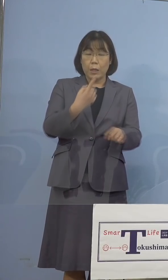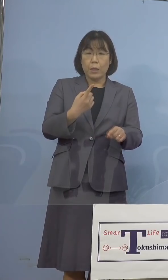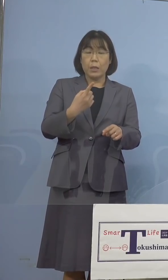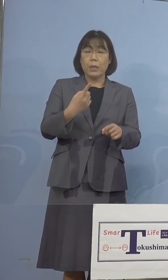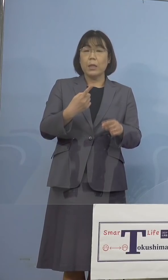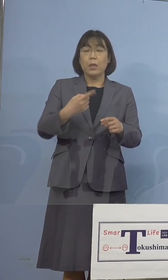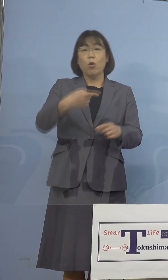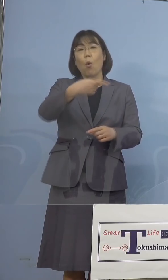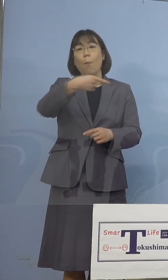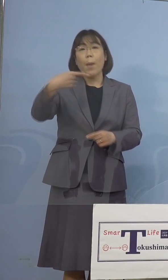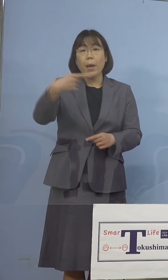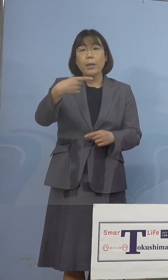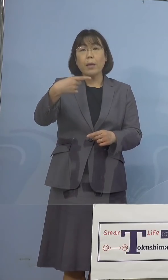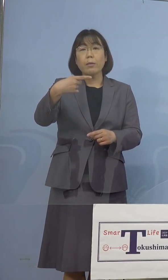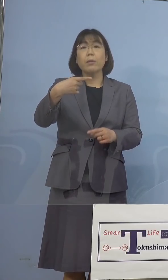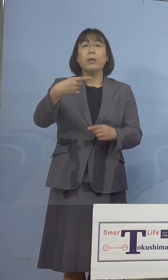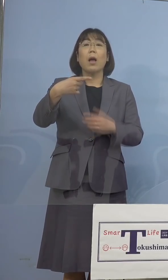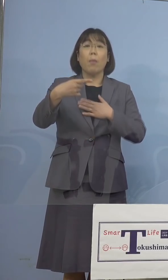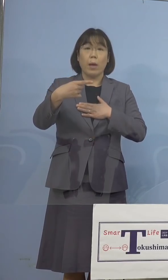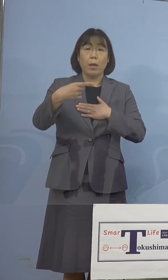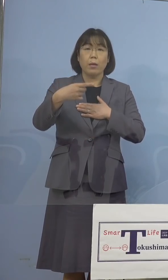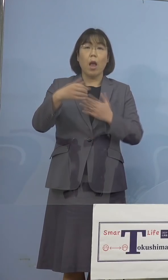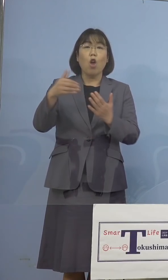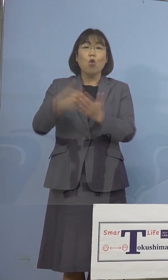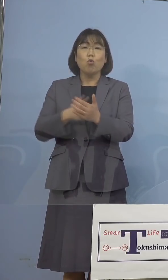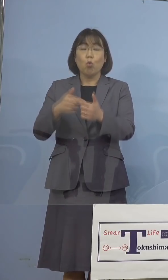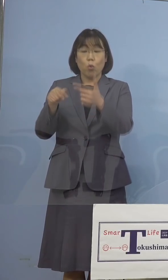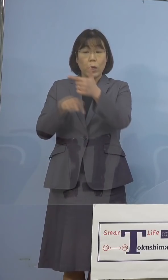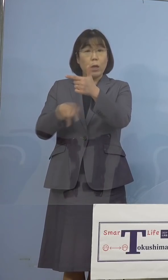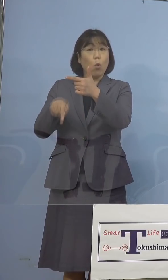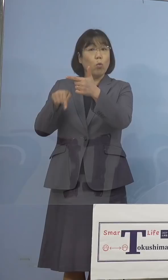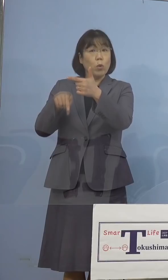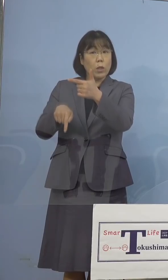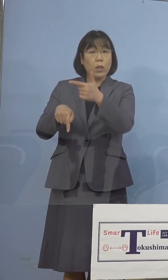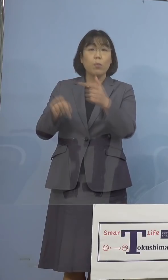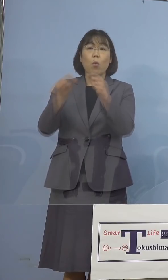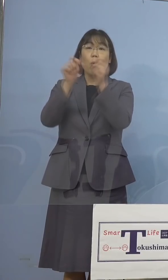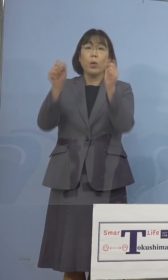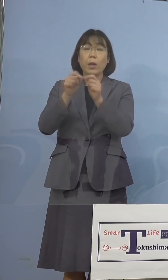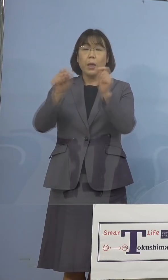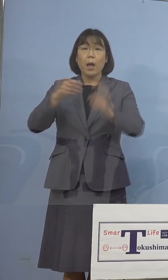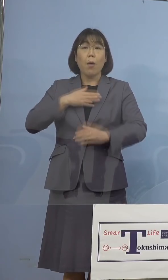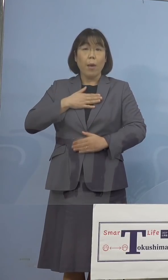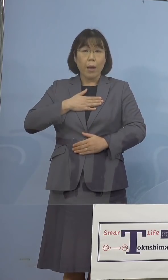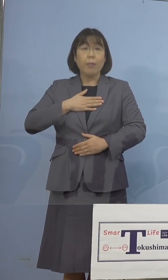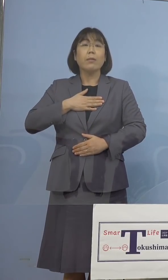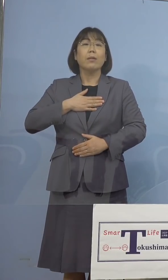確認をされ、残り6名につきましても 結果が判明をした段階で、改めて